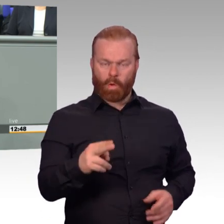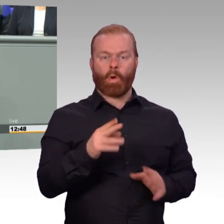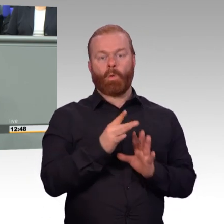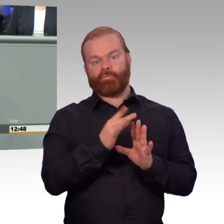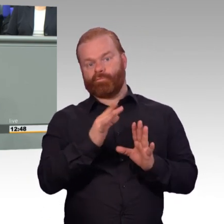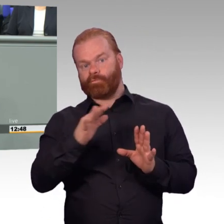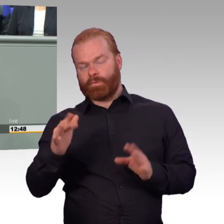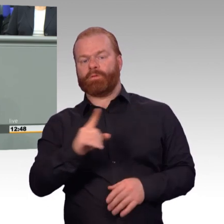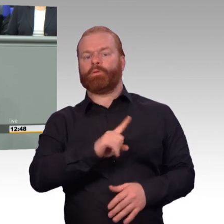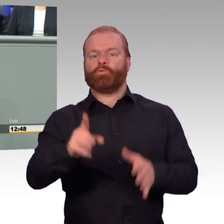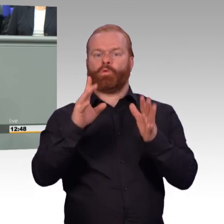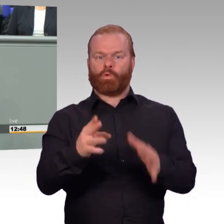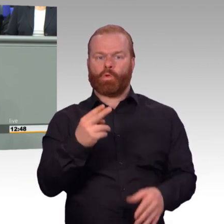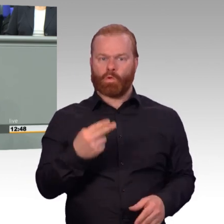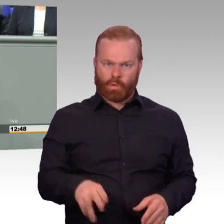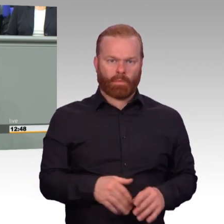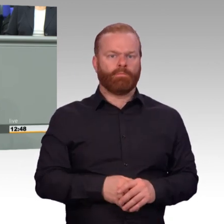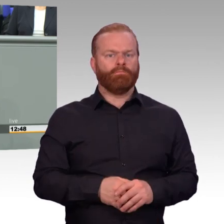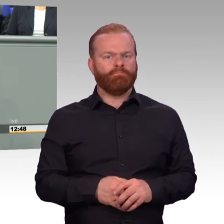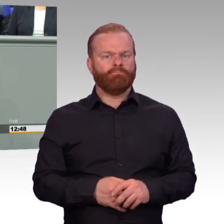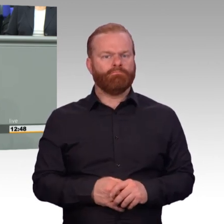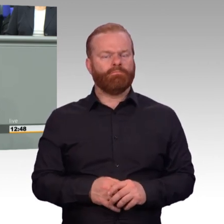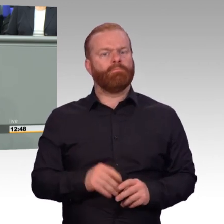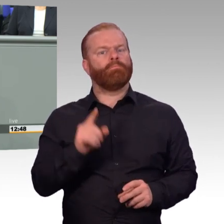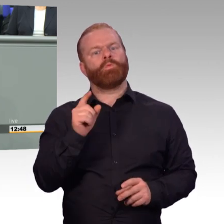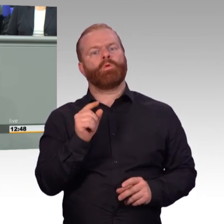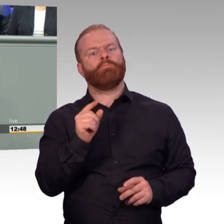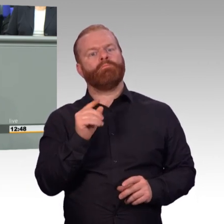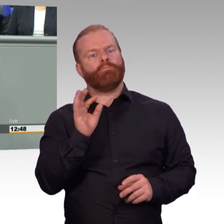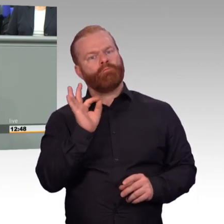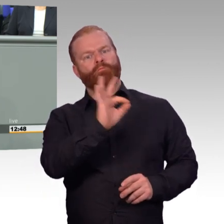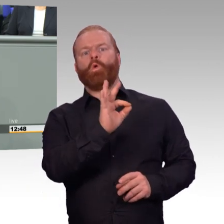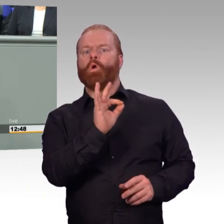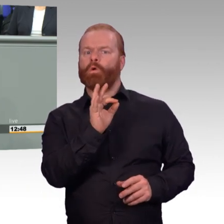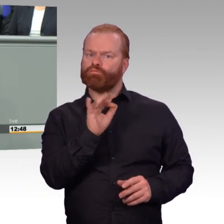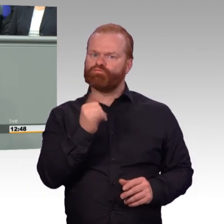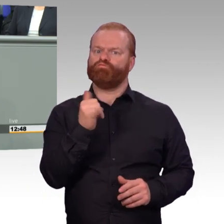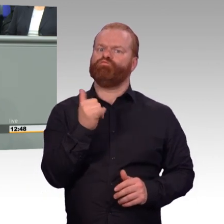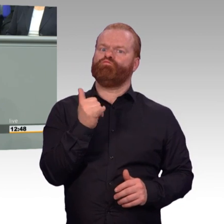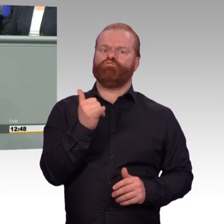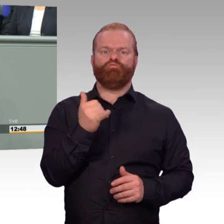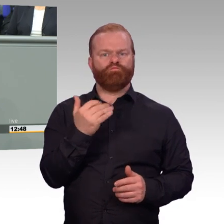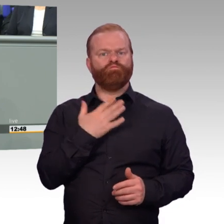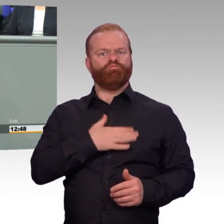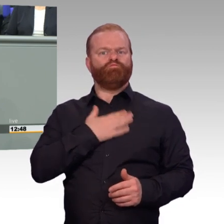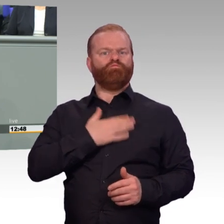den Einsatz zu erbringen, die lässt sich nicht so einfach mit Zahlen beantworten.